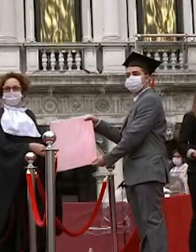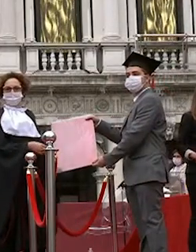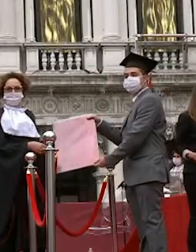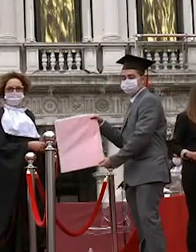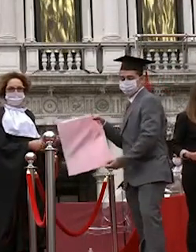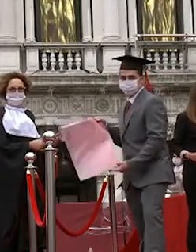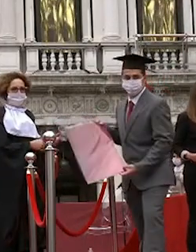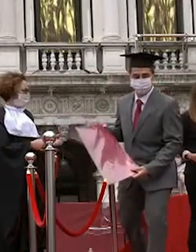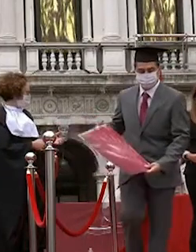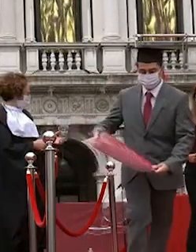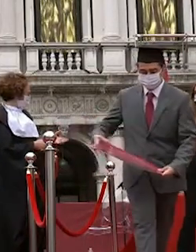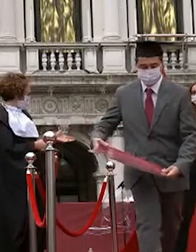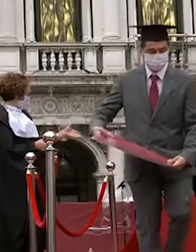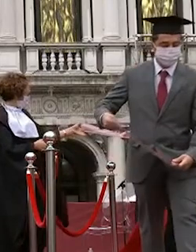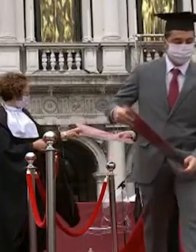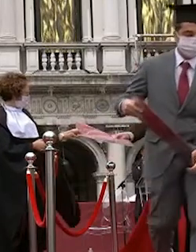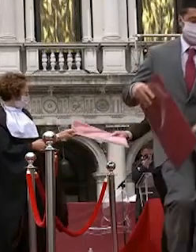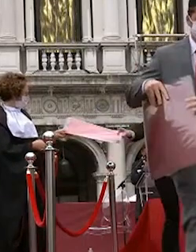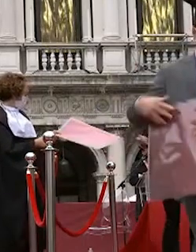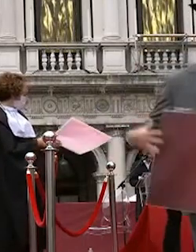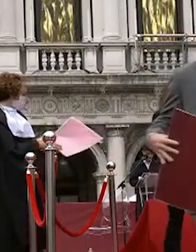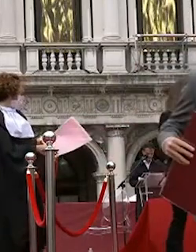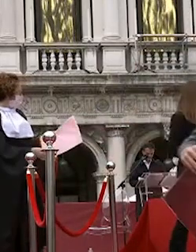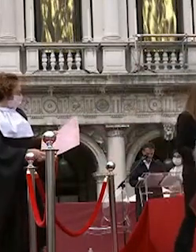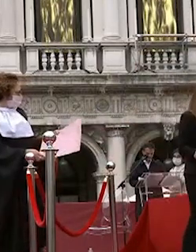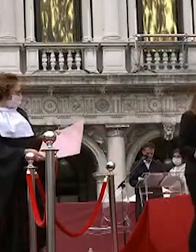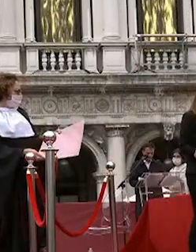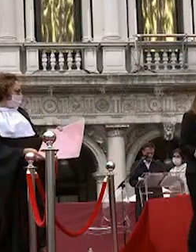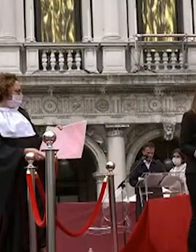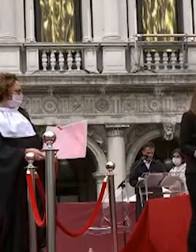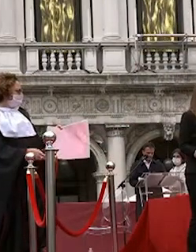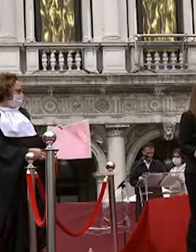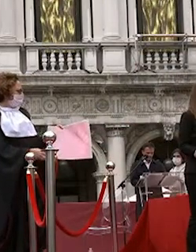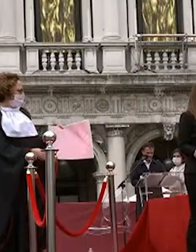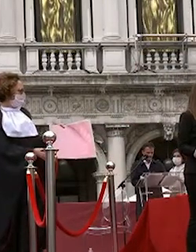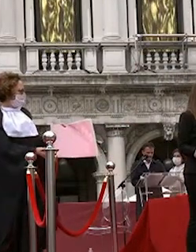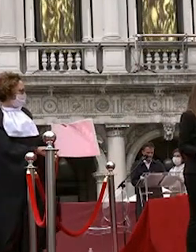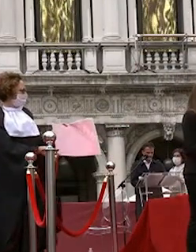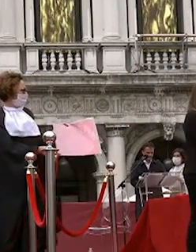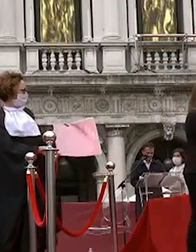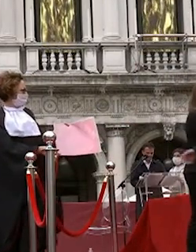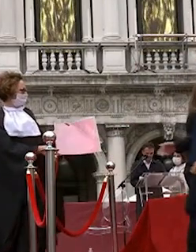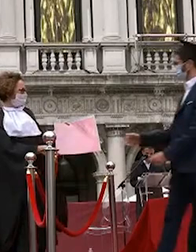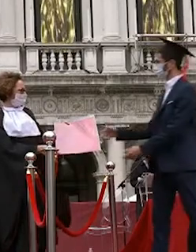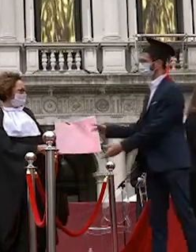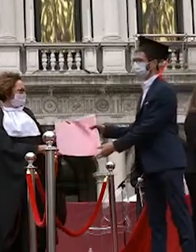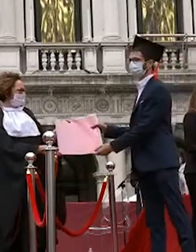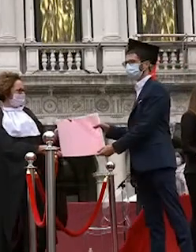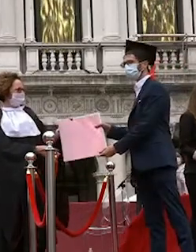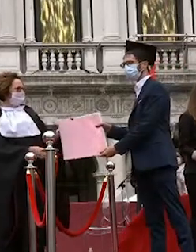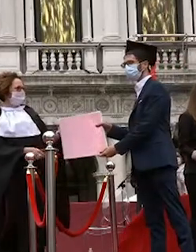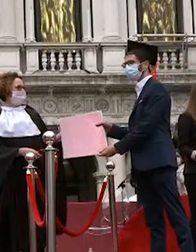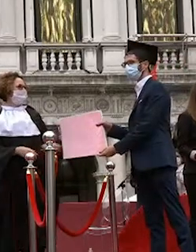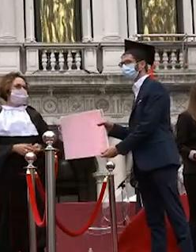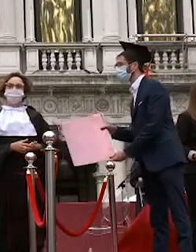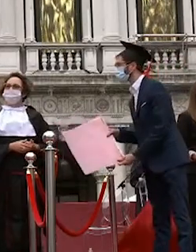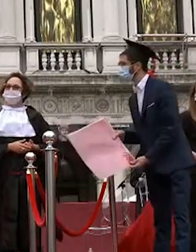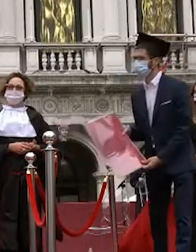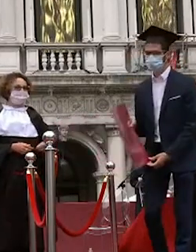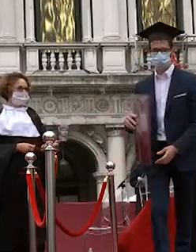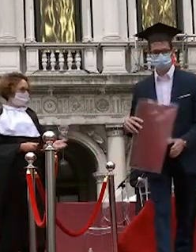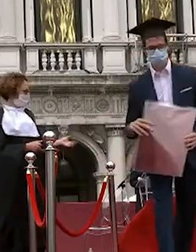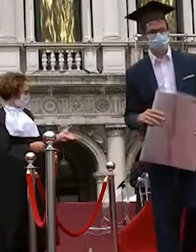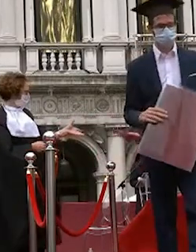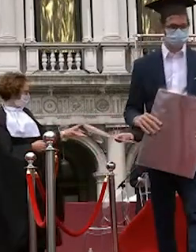pittari martina cremona michele pitton